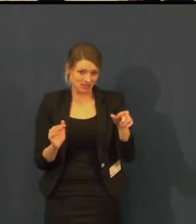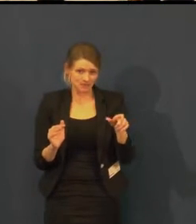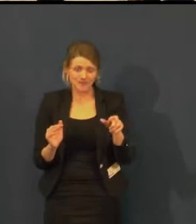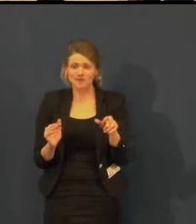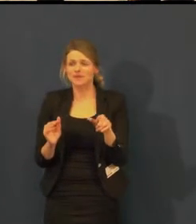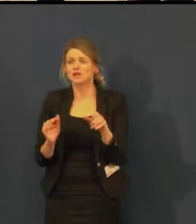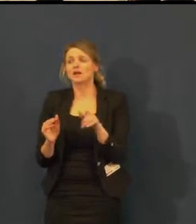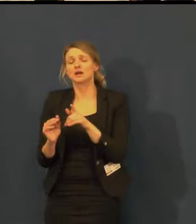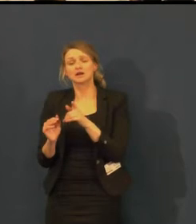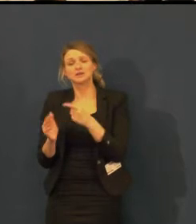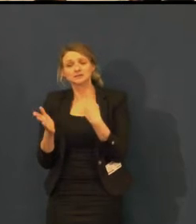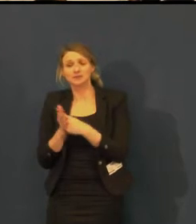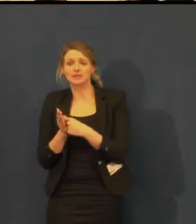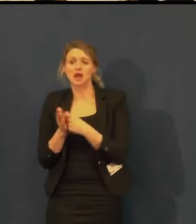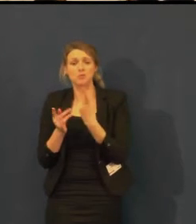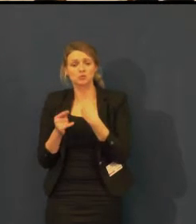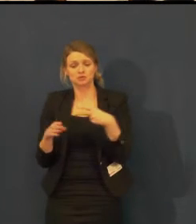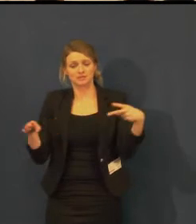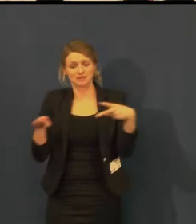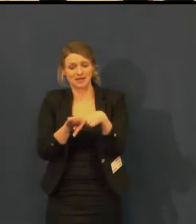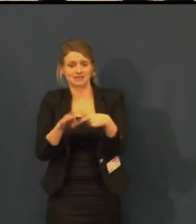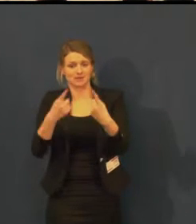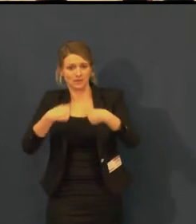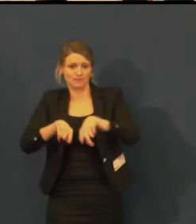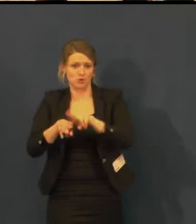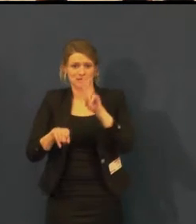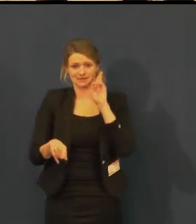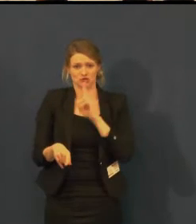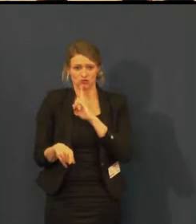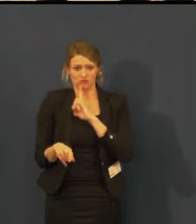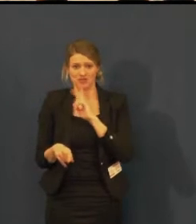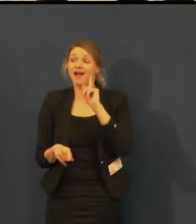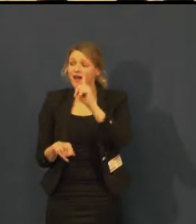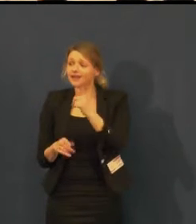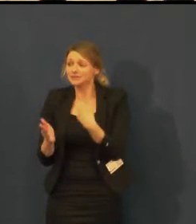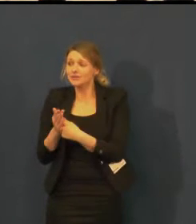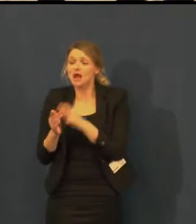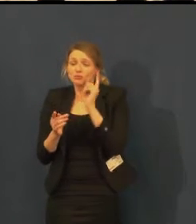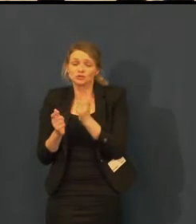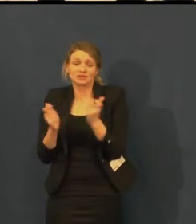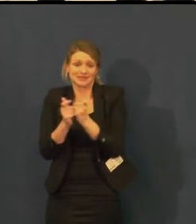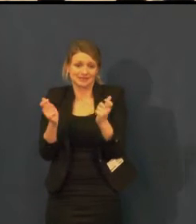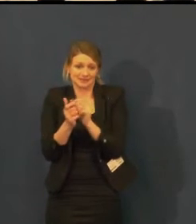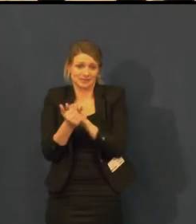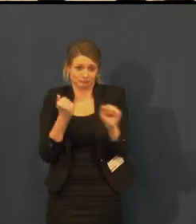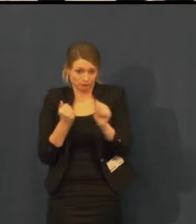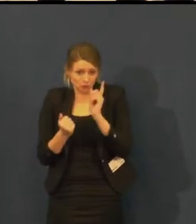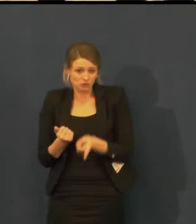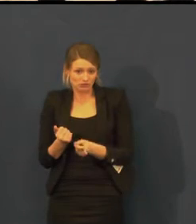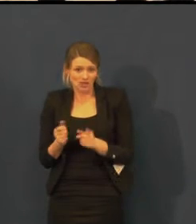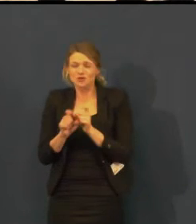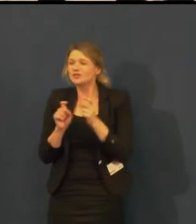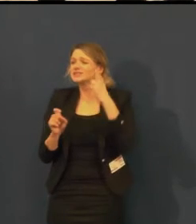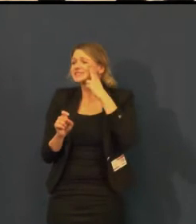Když se staví scéna, zkouší se, tak jsme stavěni spíš na večerní představení.